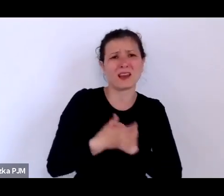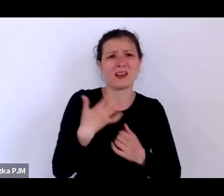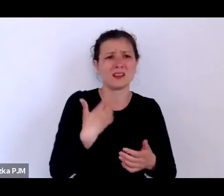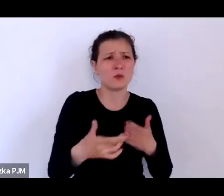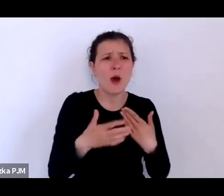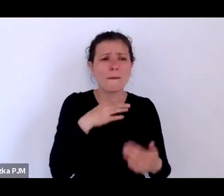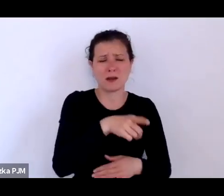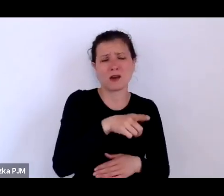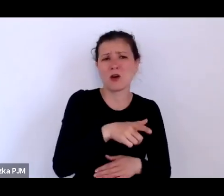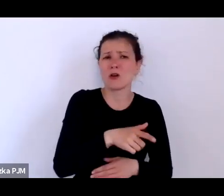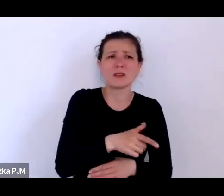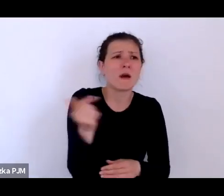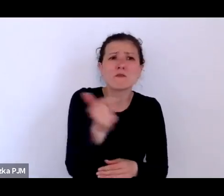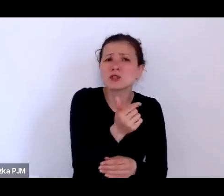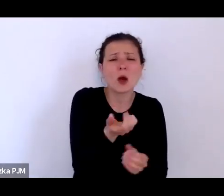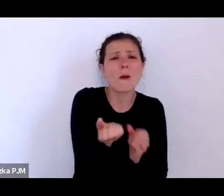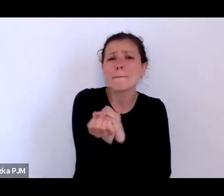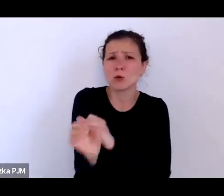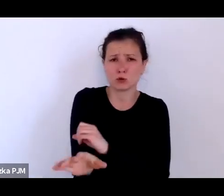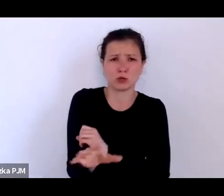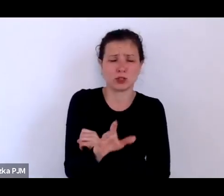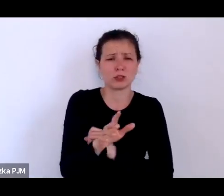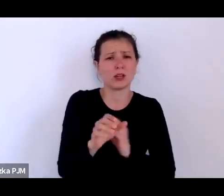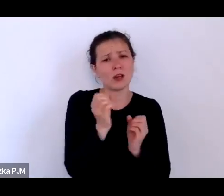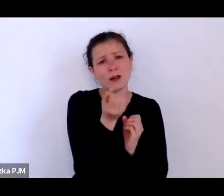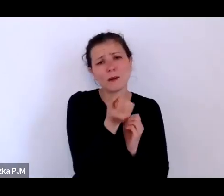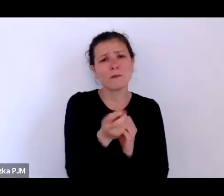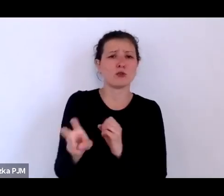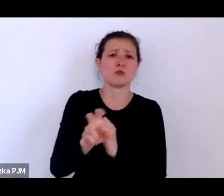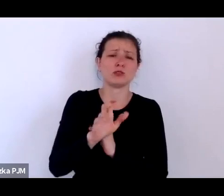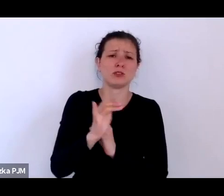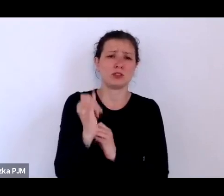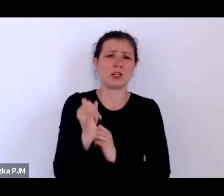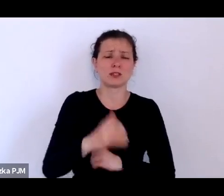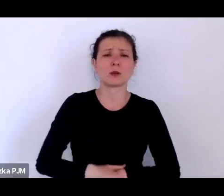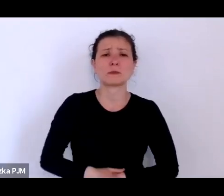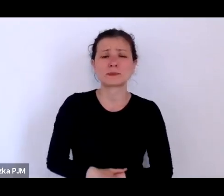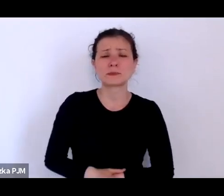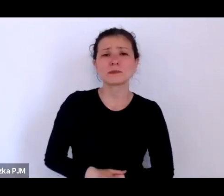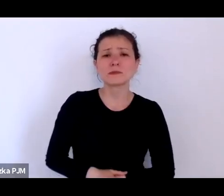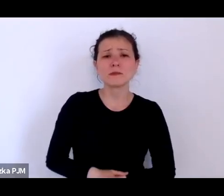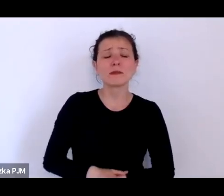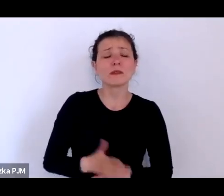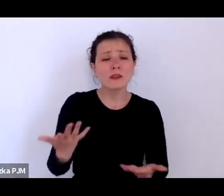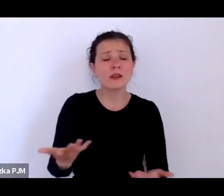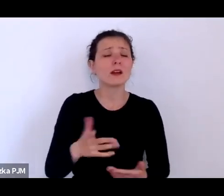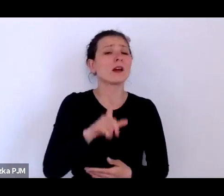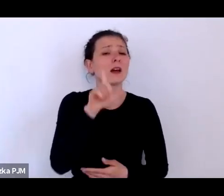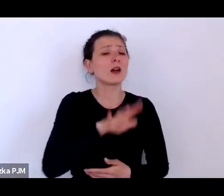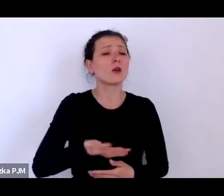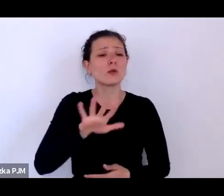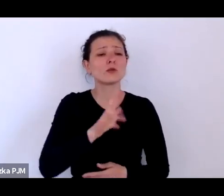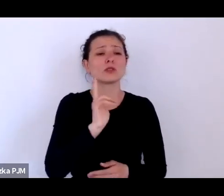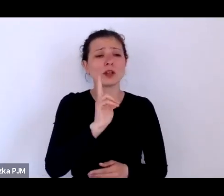że to jest zbyt negatywny, że ci ludzie, którzy zostali wpisani jak gdyby w te struktury społeczne